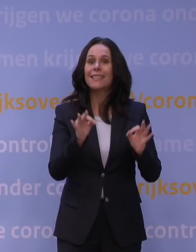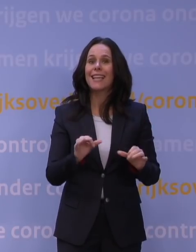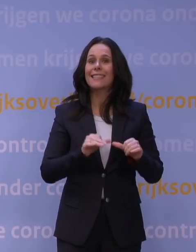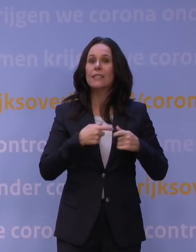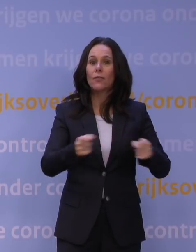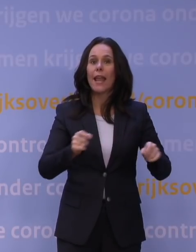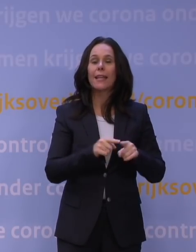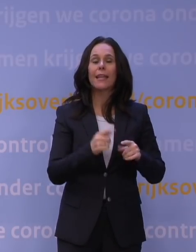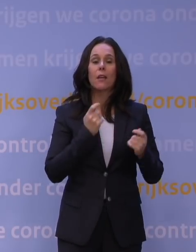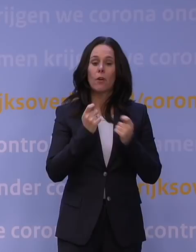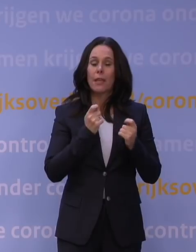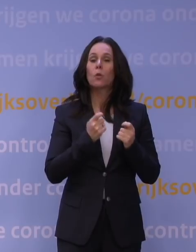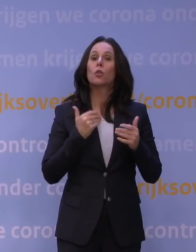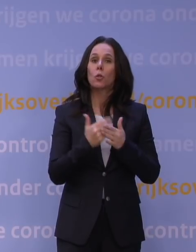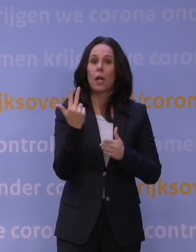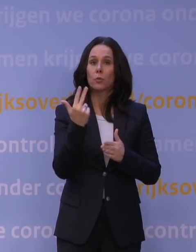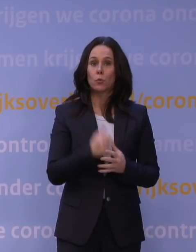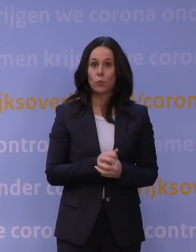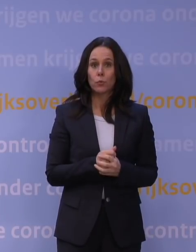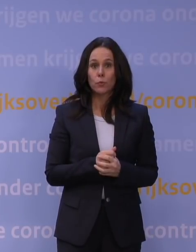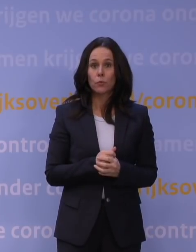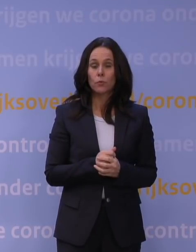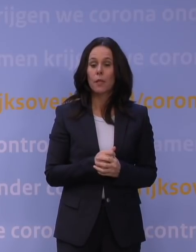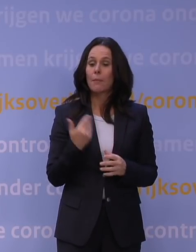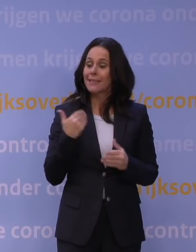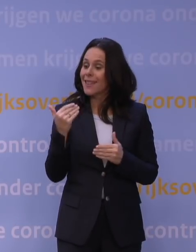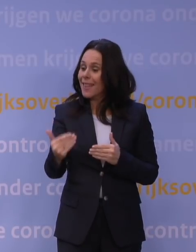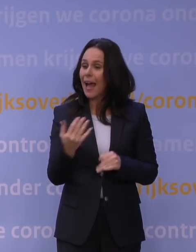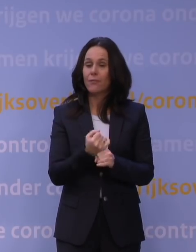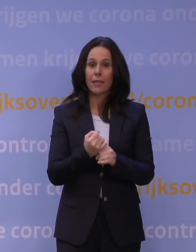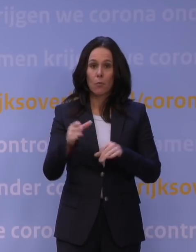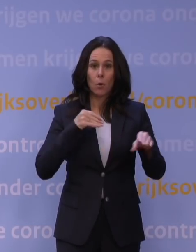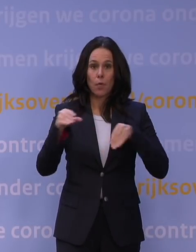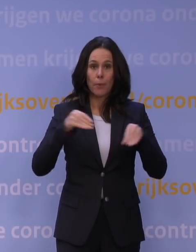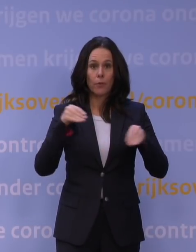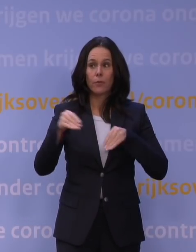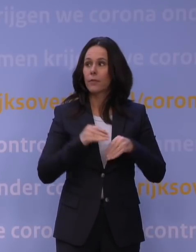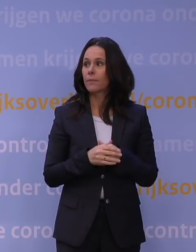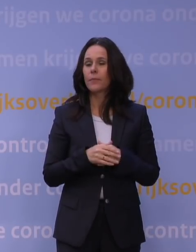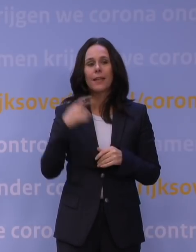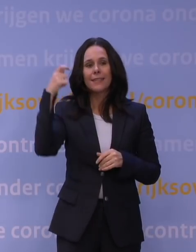voor de winkels, sorry, geldt tot acht uur, zodat mensen na het werk nog even boodschappen kunnen doen. De Telegraaf.